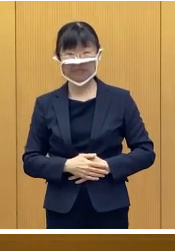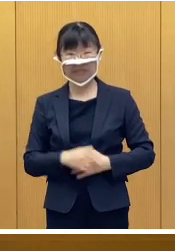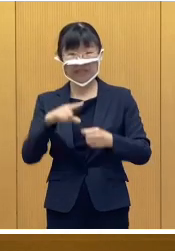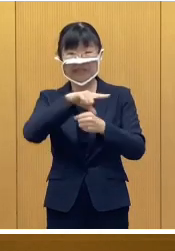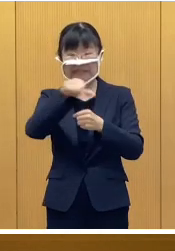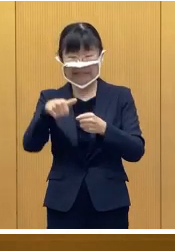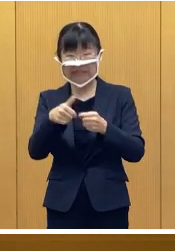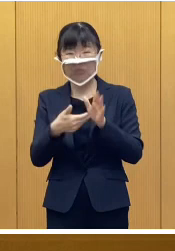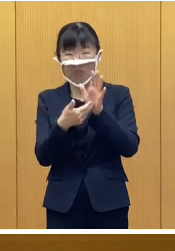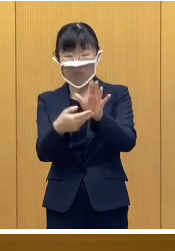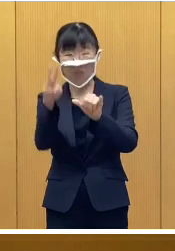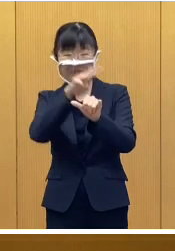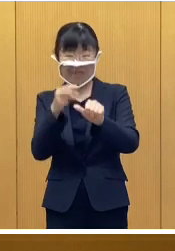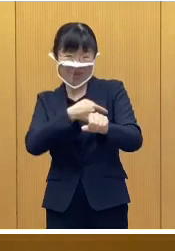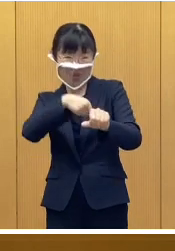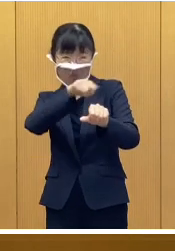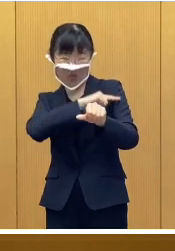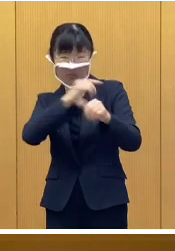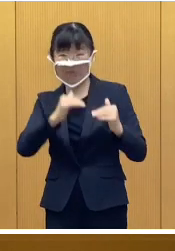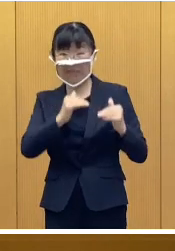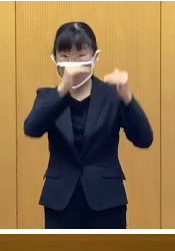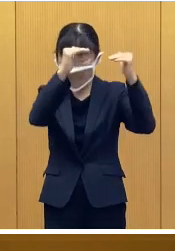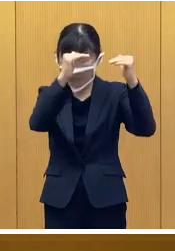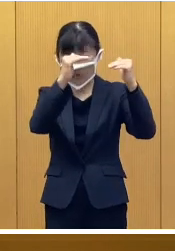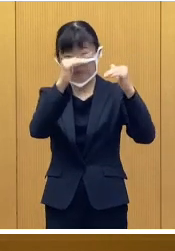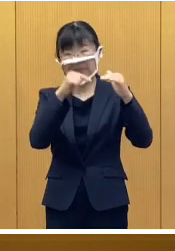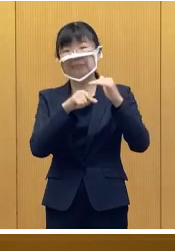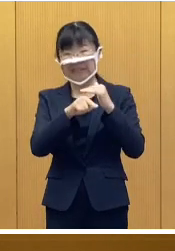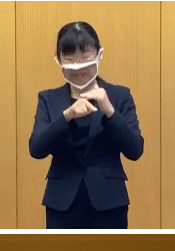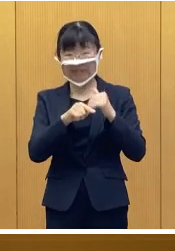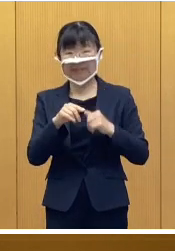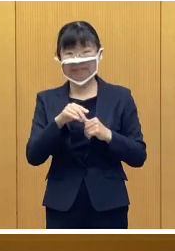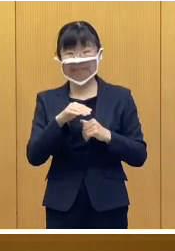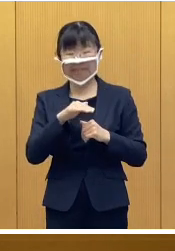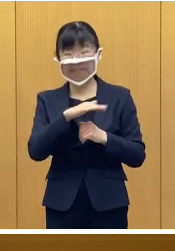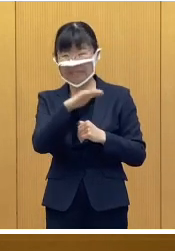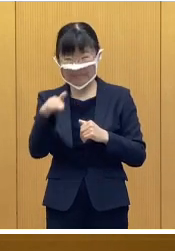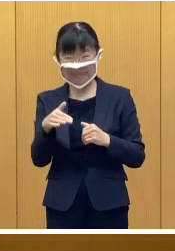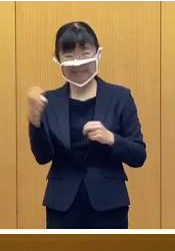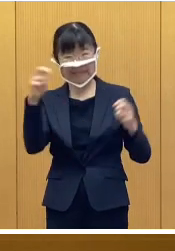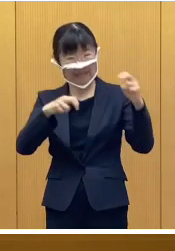地域の防災力を高めていくため 皆さんの訓練参加への